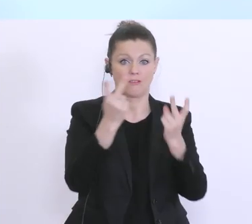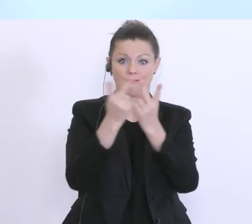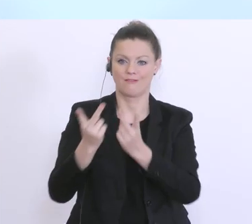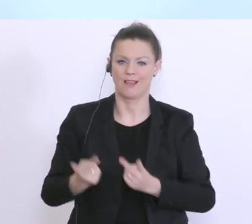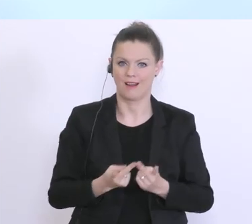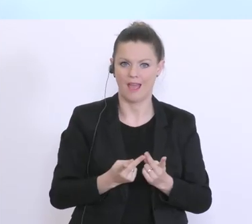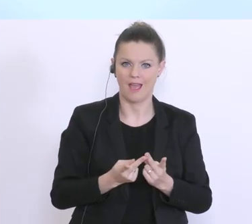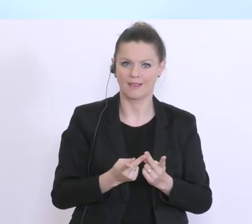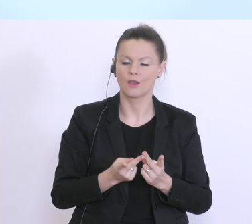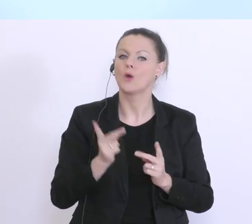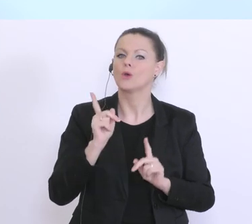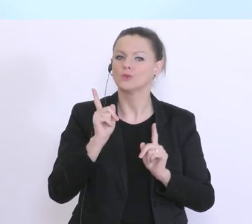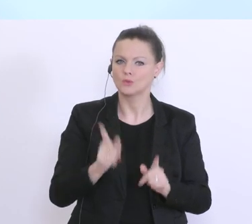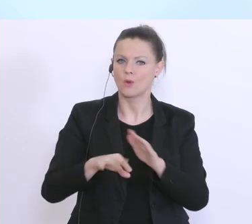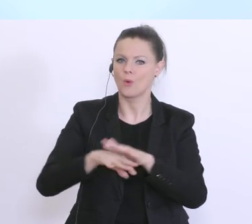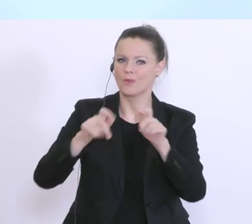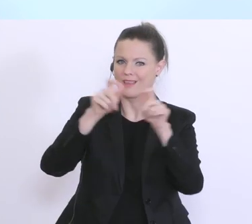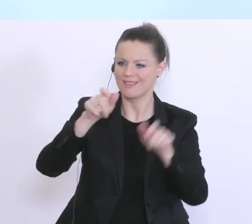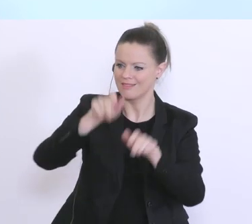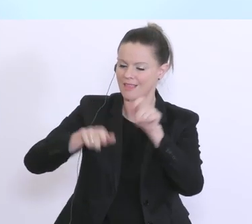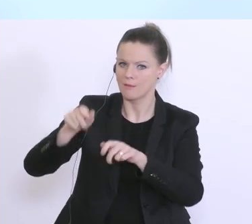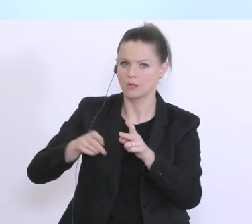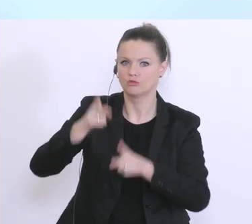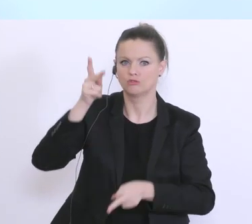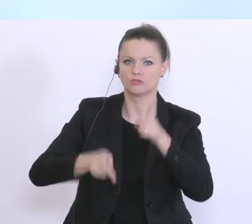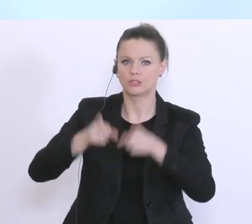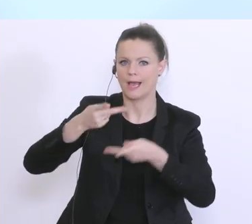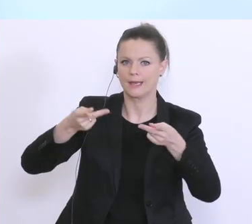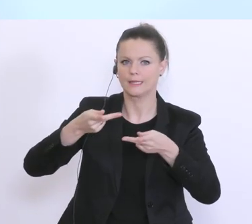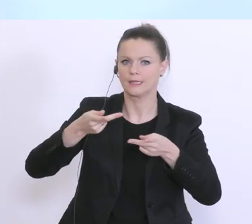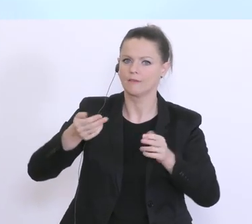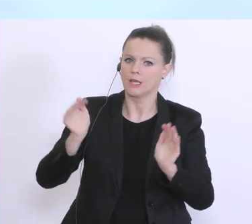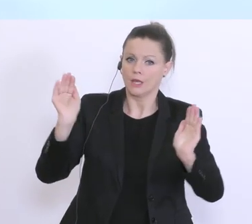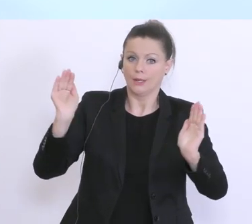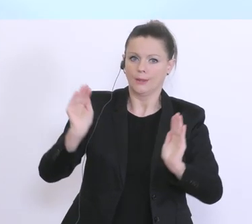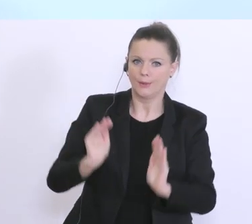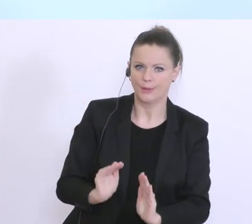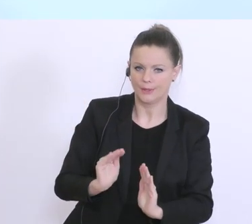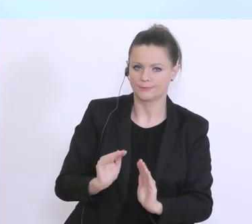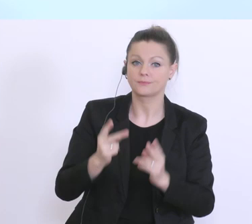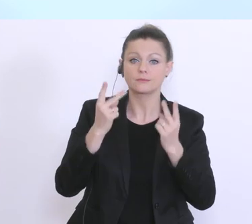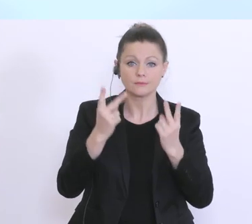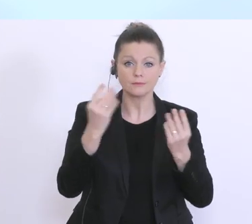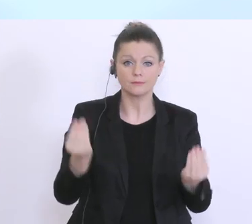für die Unternehmen in unserem Land abzuwenden. Und diese so wichtigen Mittel des AMS stehen aber